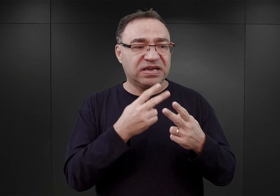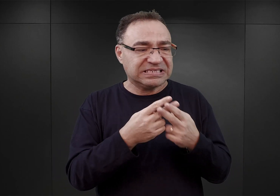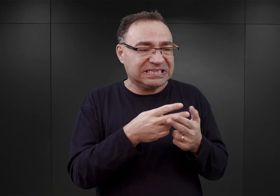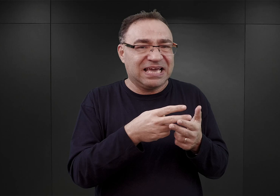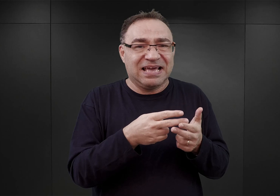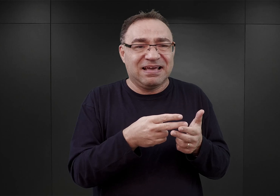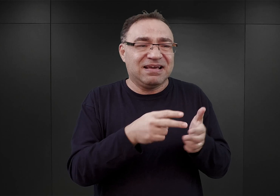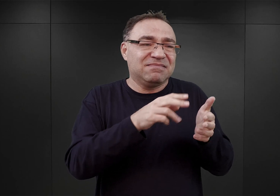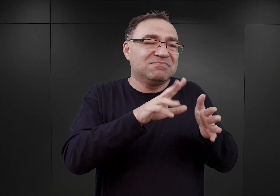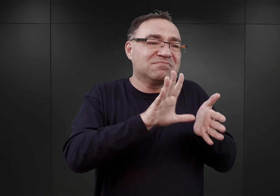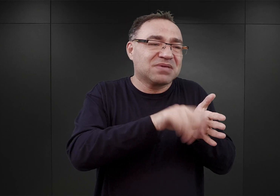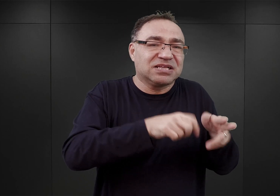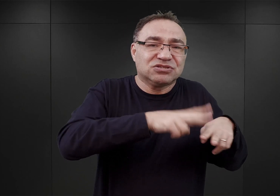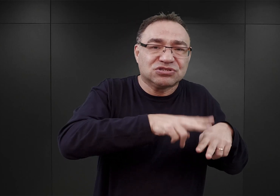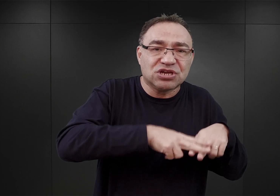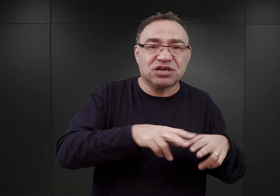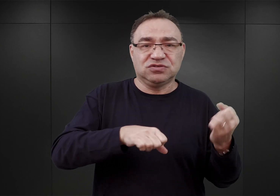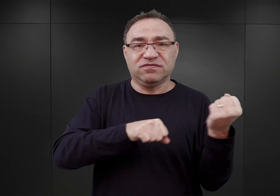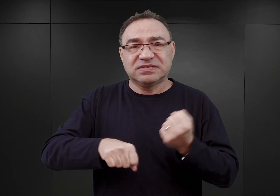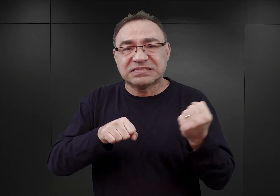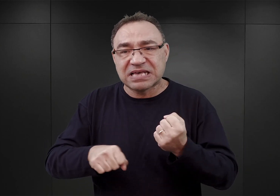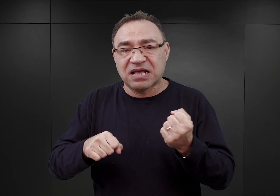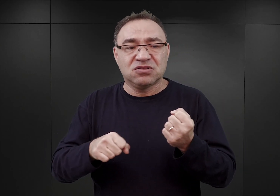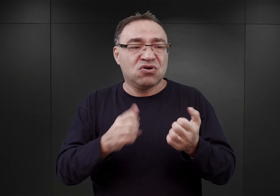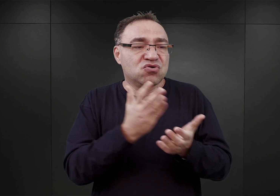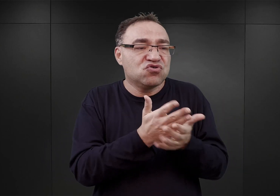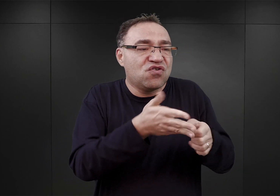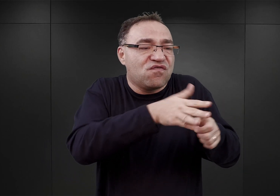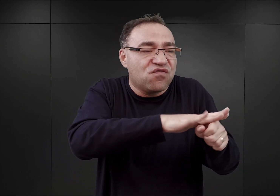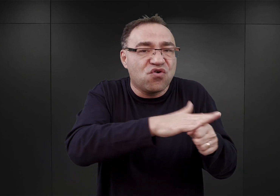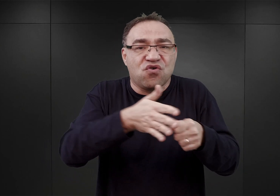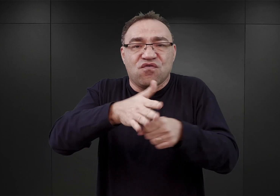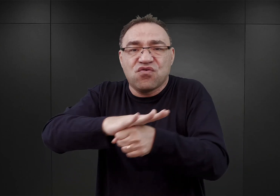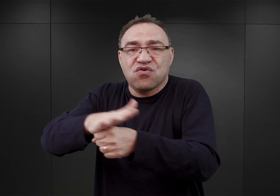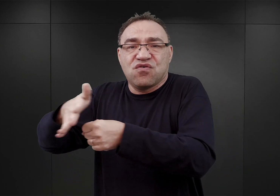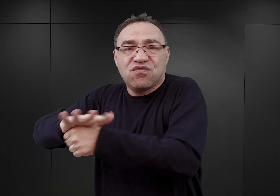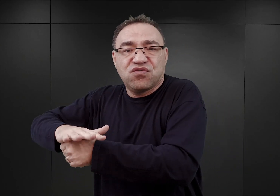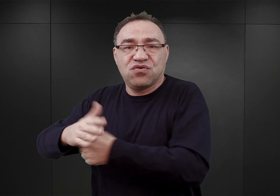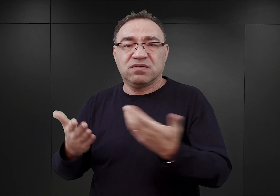ieś tam w Rzeszowie, w Sanoku i w innych miastach wschodniej części Małopolski,